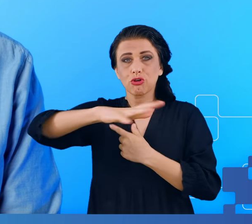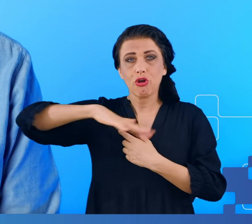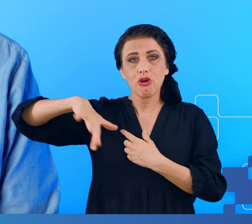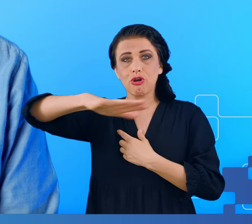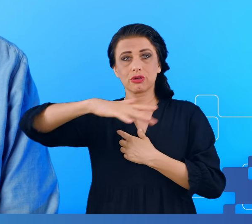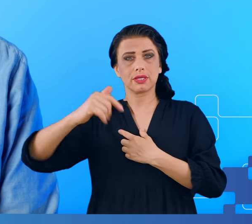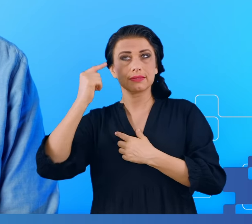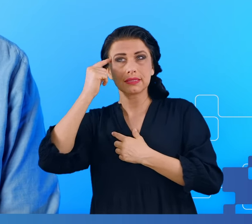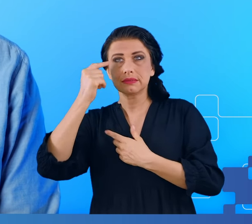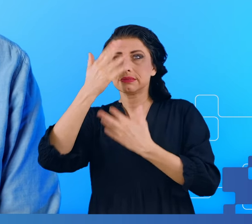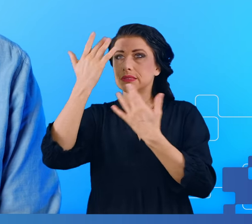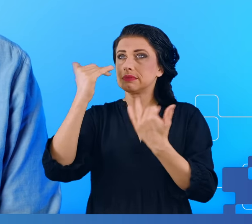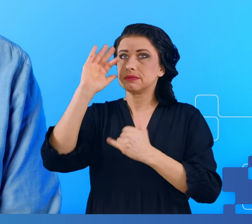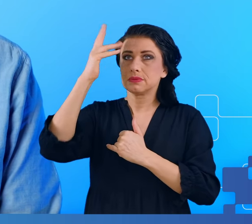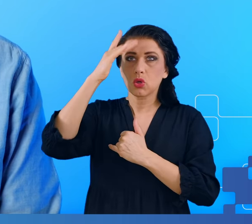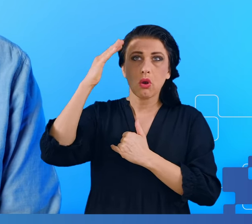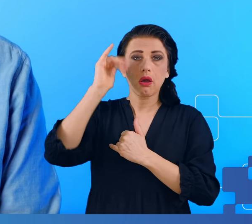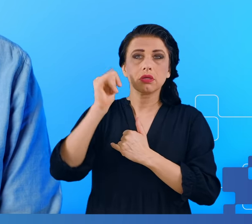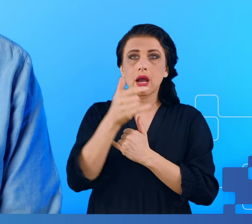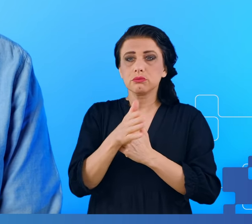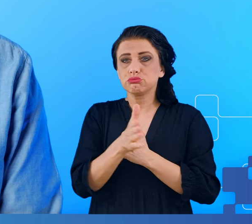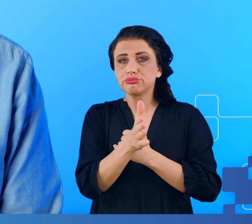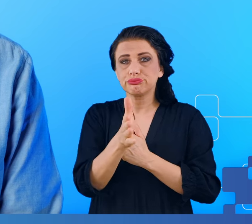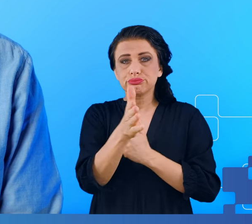Kiedy nie potrafimy na przykład odnaleźć drogi do domu lub